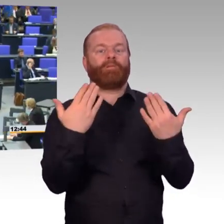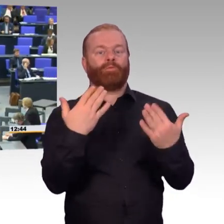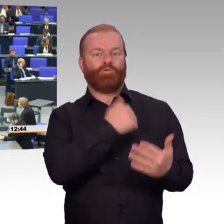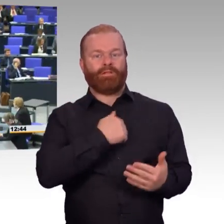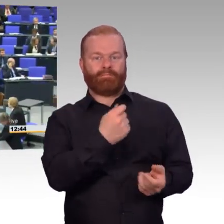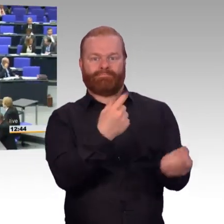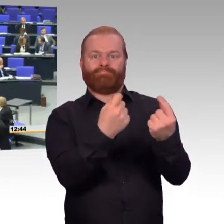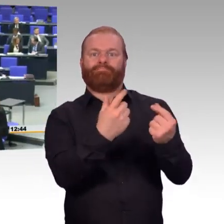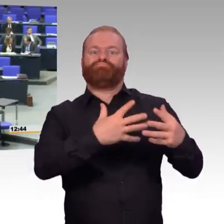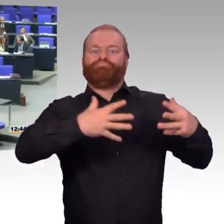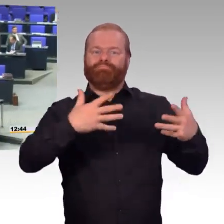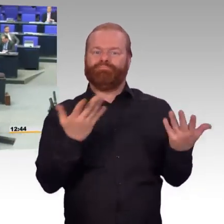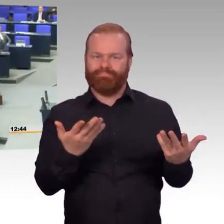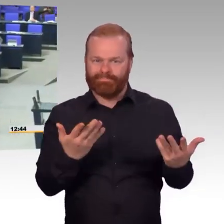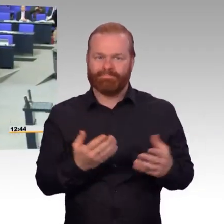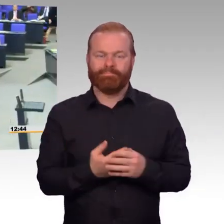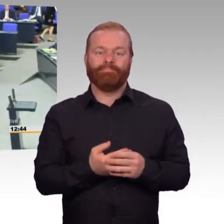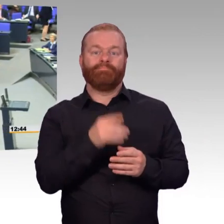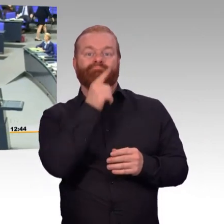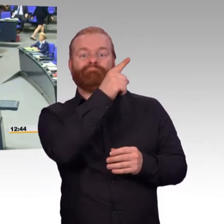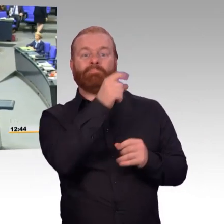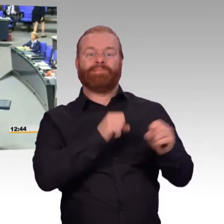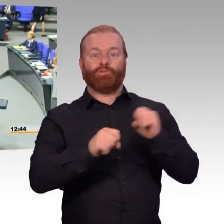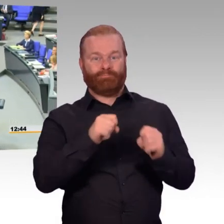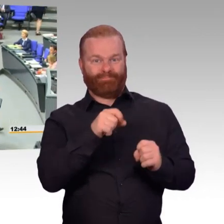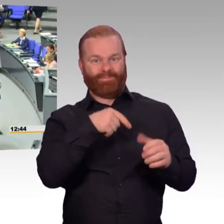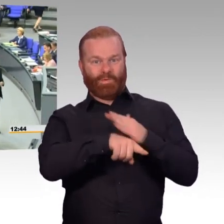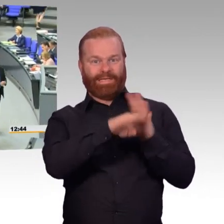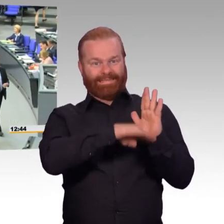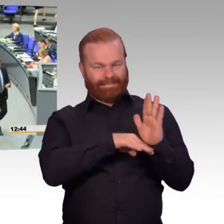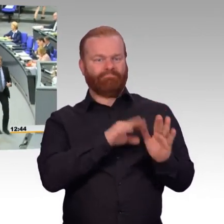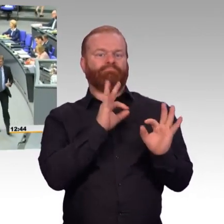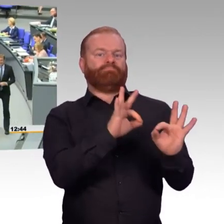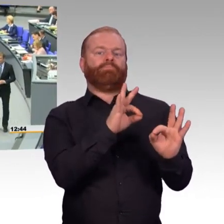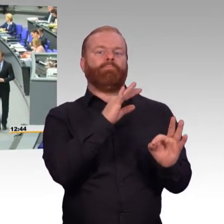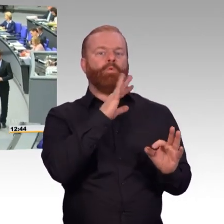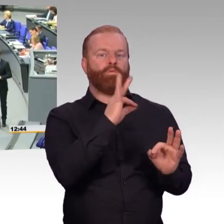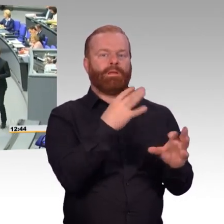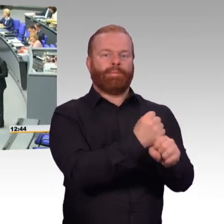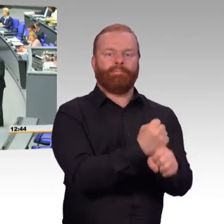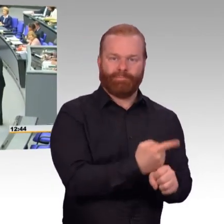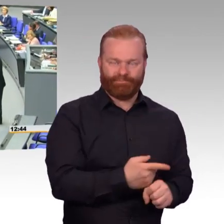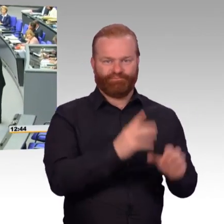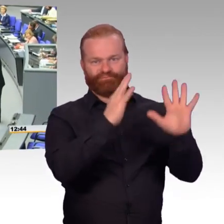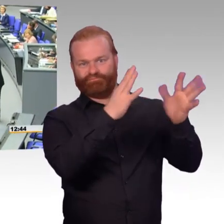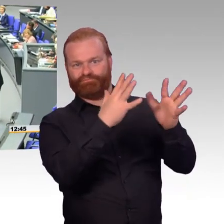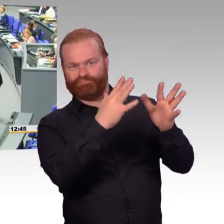(Beifall) (Rednerwechsel) Frau Präsidentin,